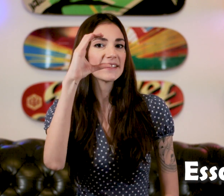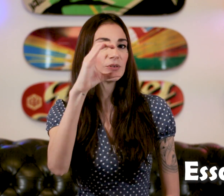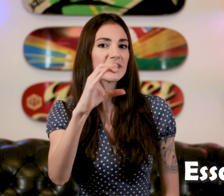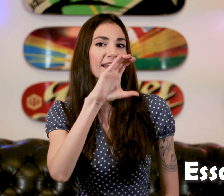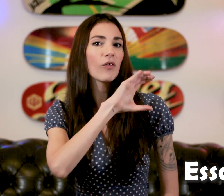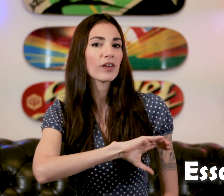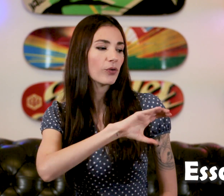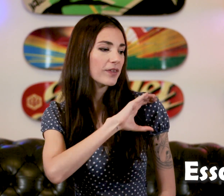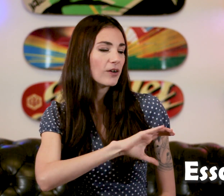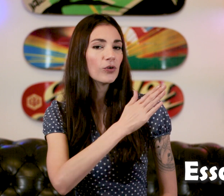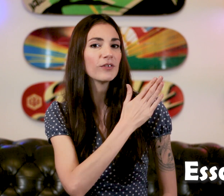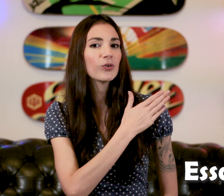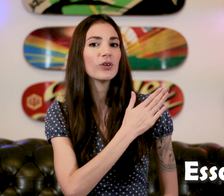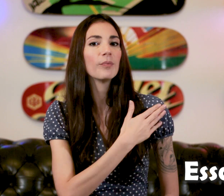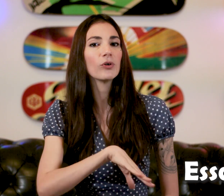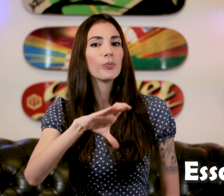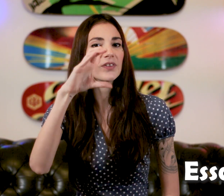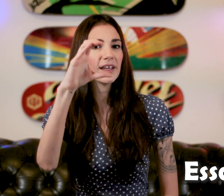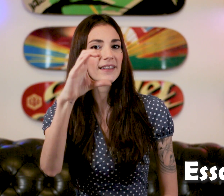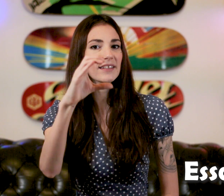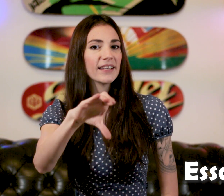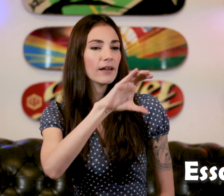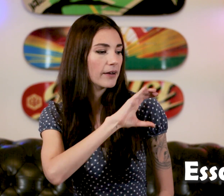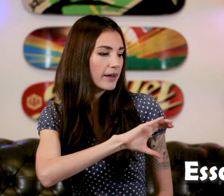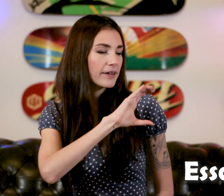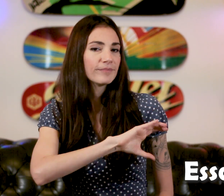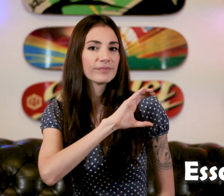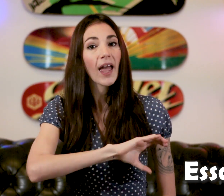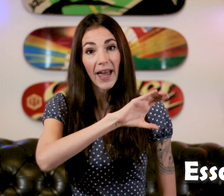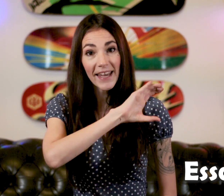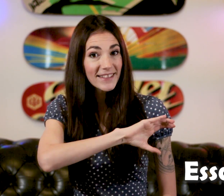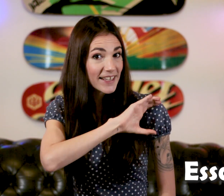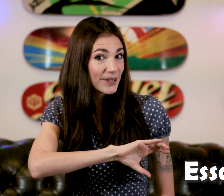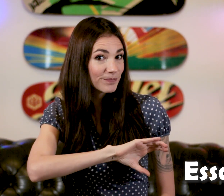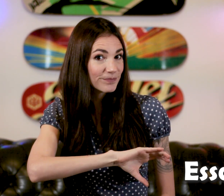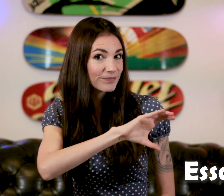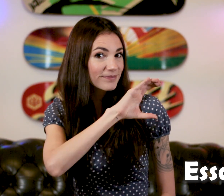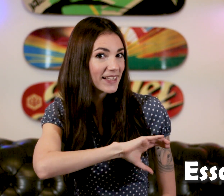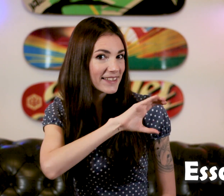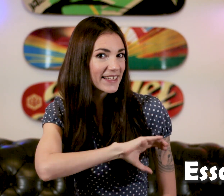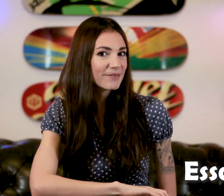C'est le "C", on vient le frotter au niveau de l'épaule opposée "Essayer"